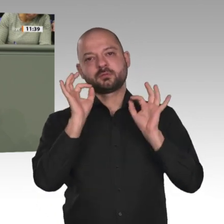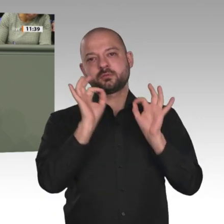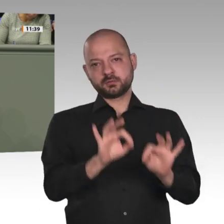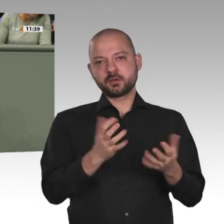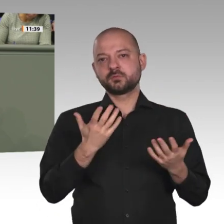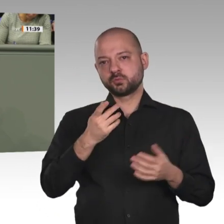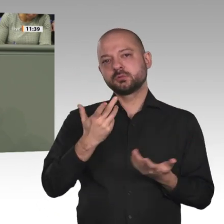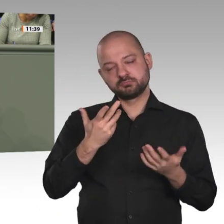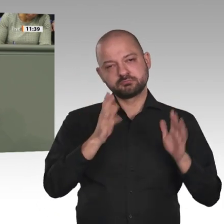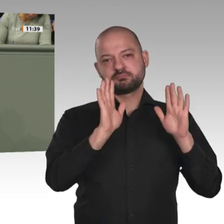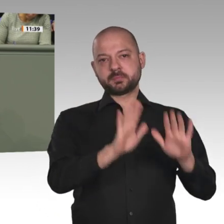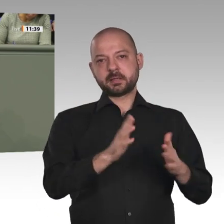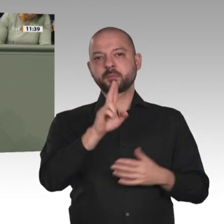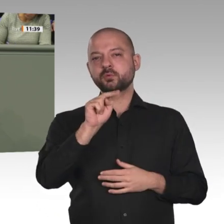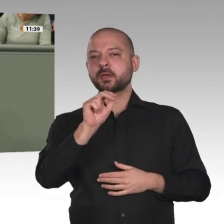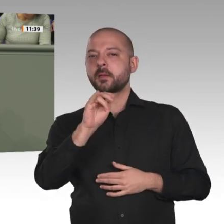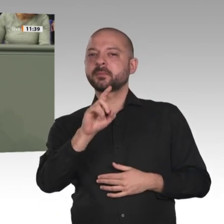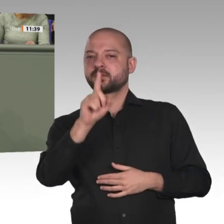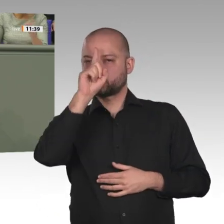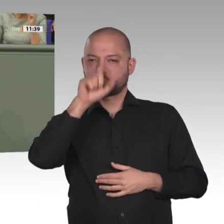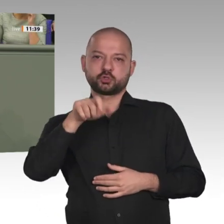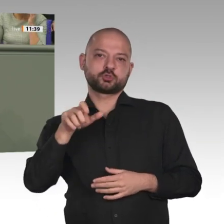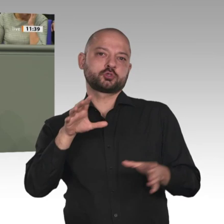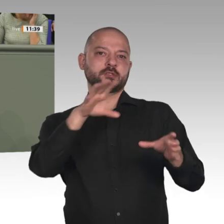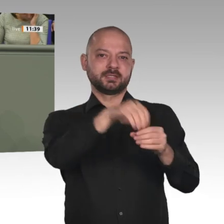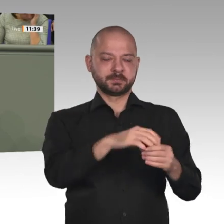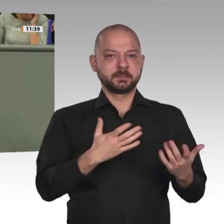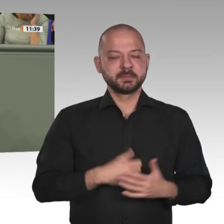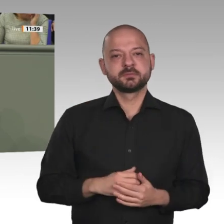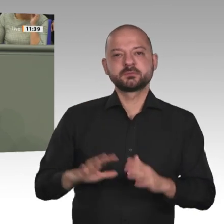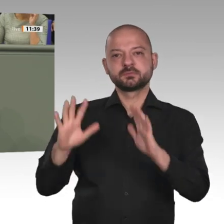Jahr aus. Es werden neue Diskussionen geführt. Sie haben gesagt: Deutschland ist das einzige